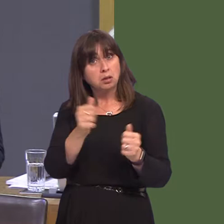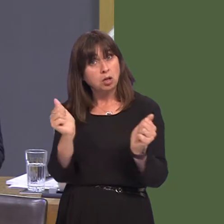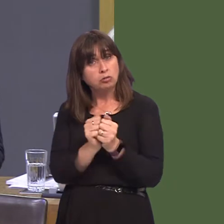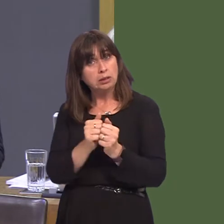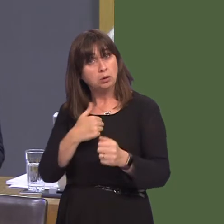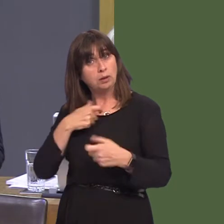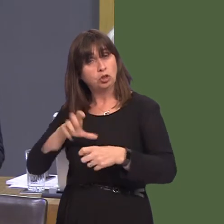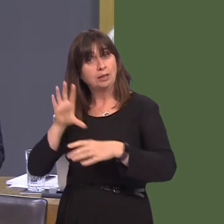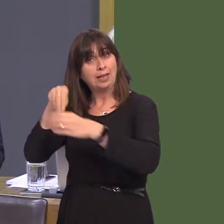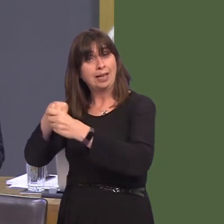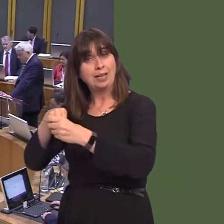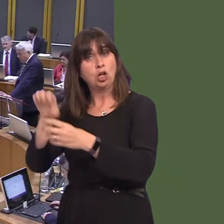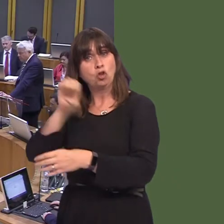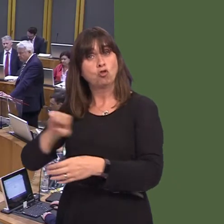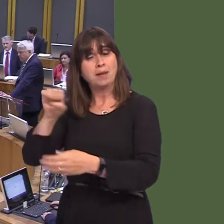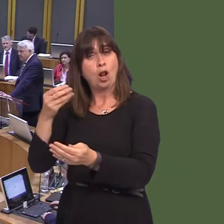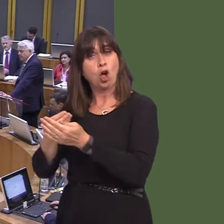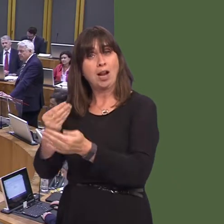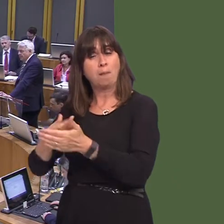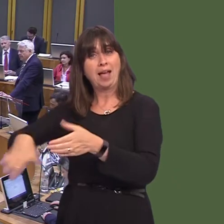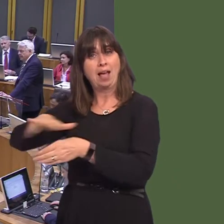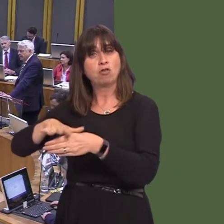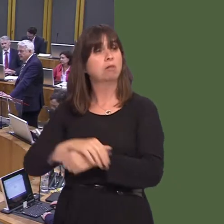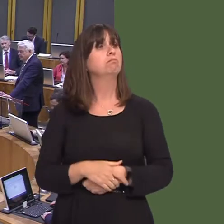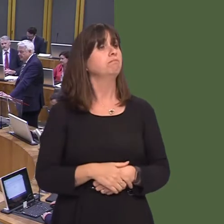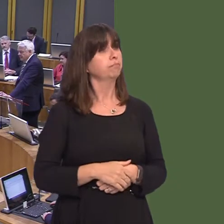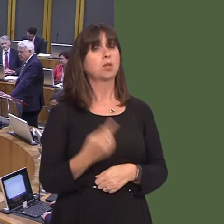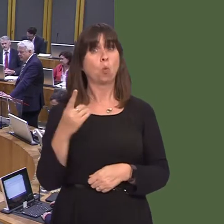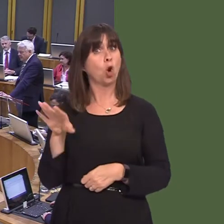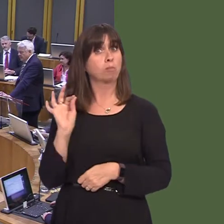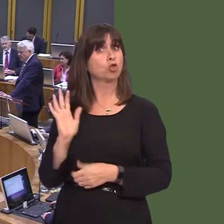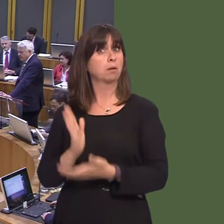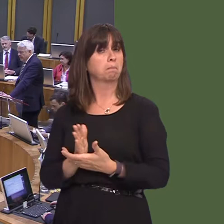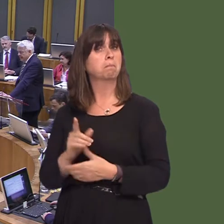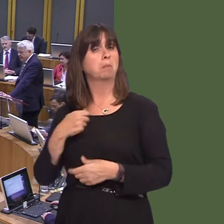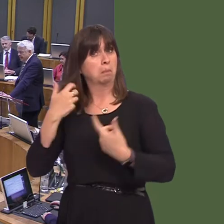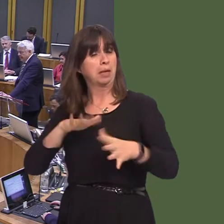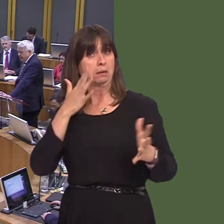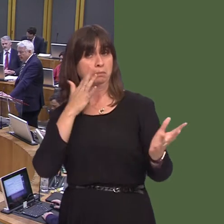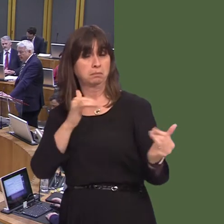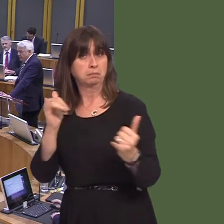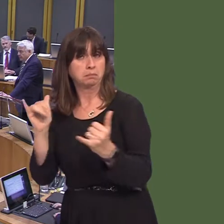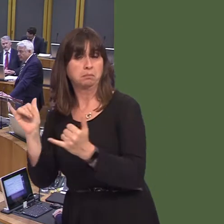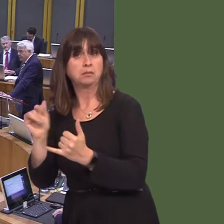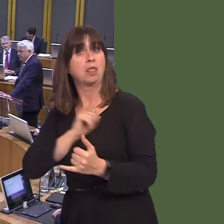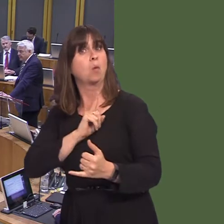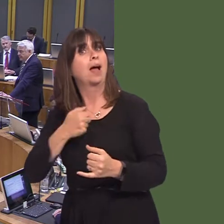Economic Area? Carwyn Jones AM: It is one option that we need to look at and that is something, as a Government, we have done. It was why I went